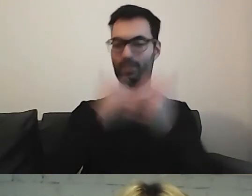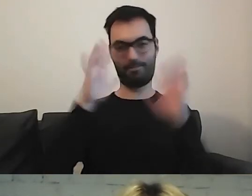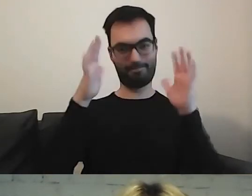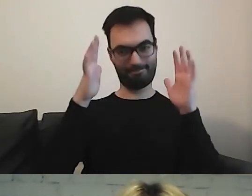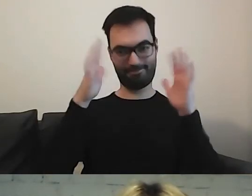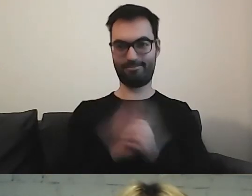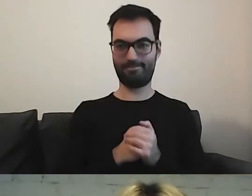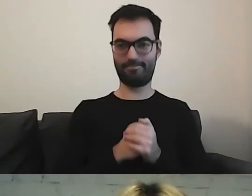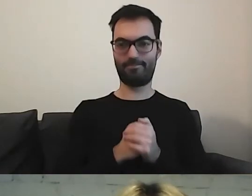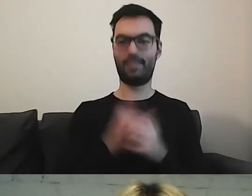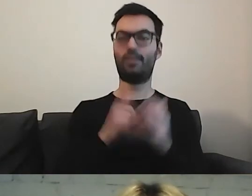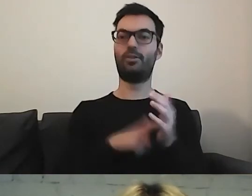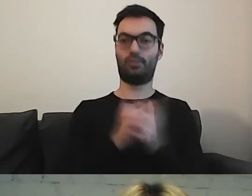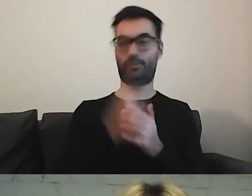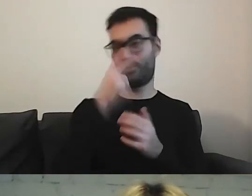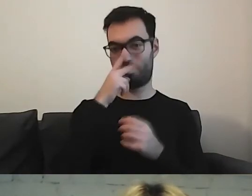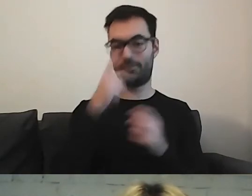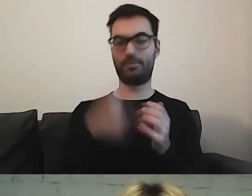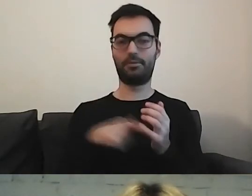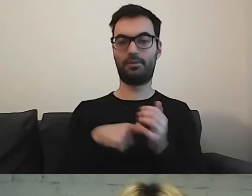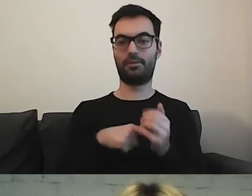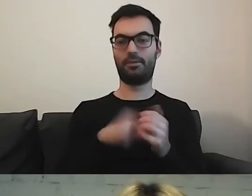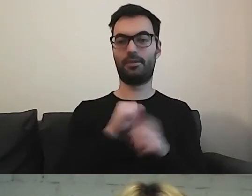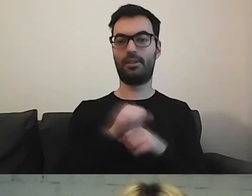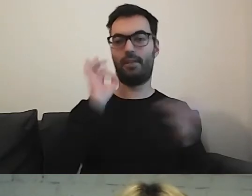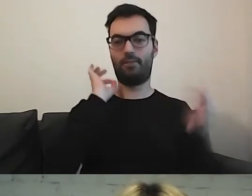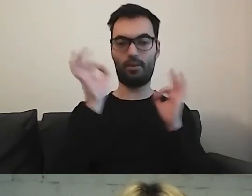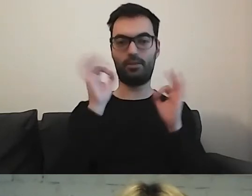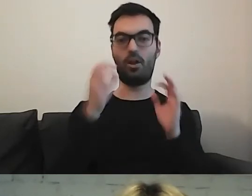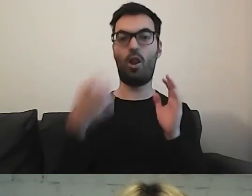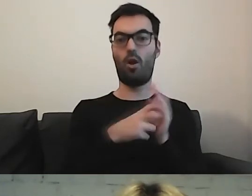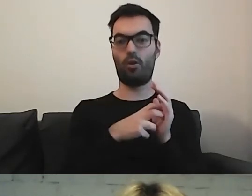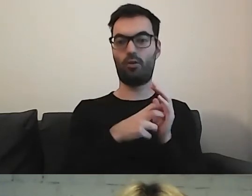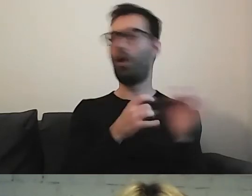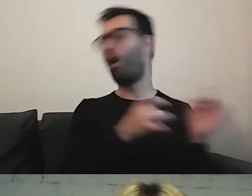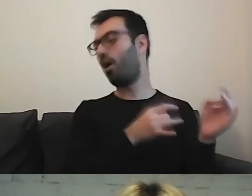Zobaczcie że to logo jest wyciągnięte na sam wierzch.